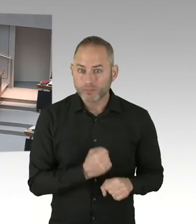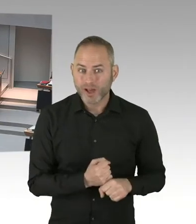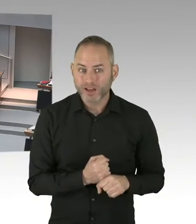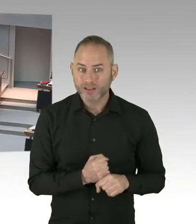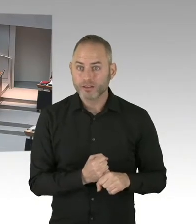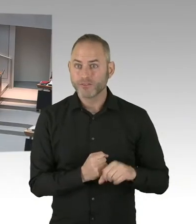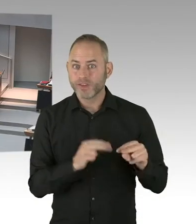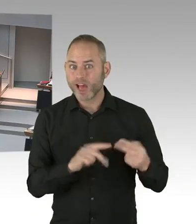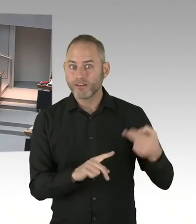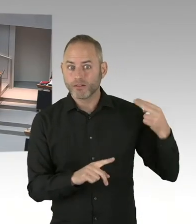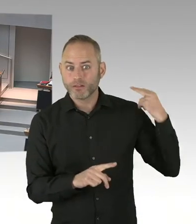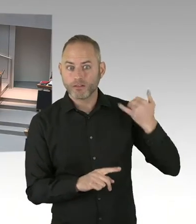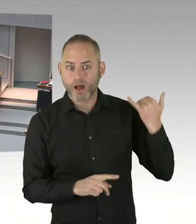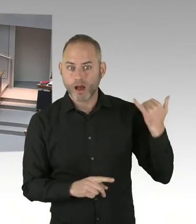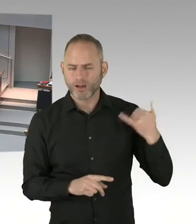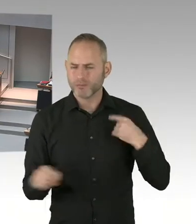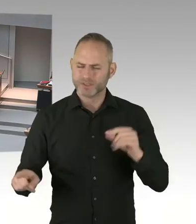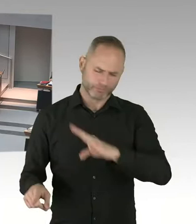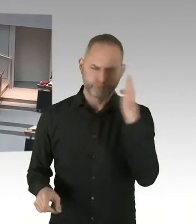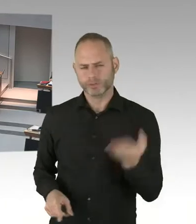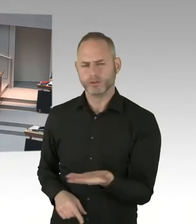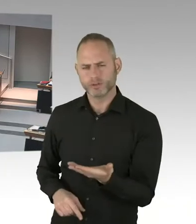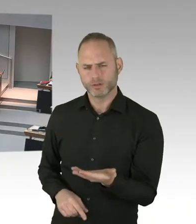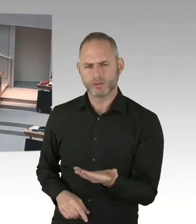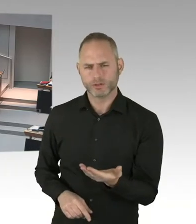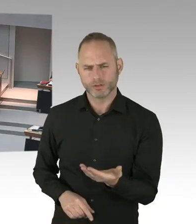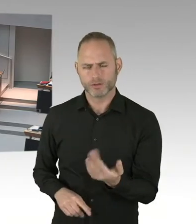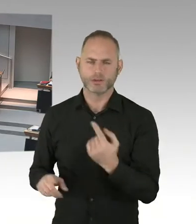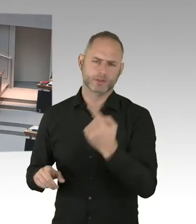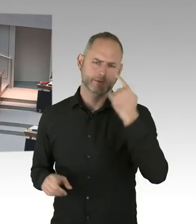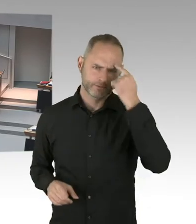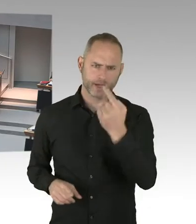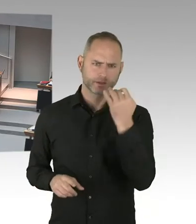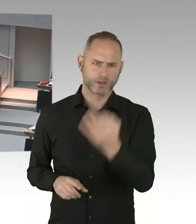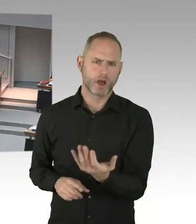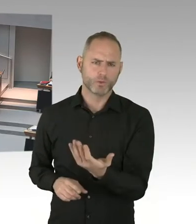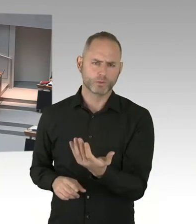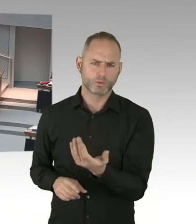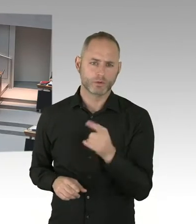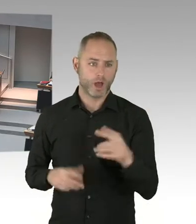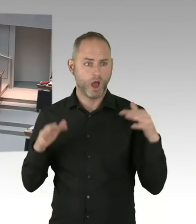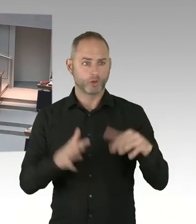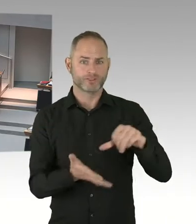Solche Situation en werden wir immer wieder haben. Deshalb möchte ich ja ein anderes Ankunftszentrum. Ansonsten, das wissen Sie vermutlich auch,